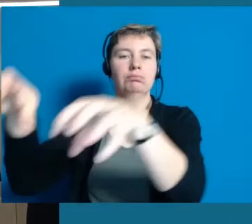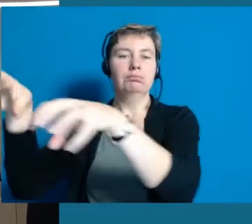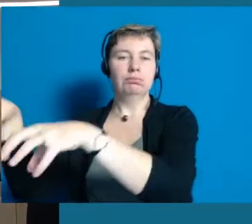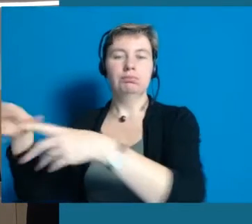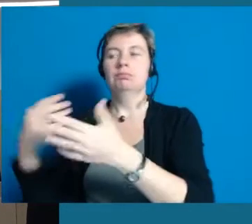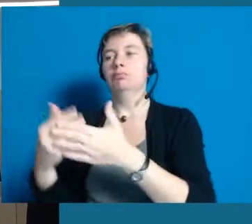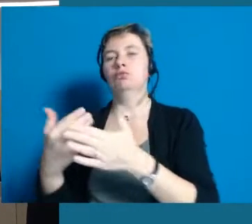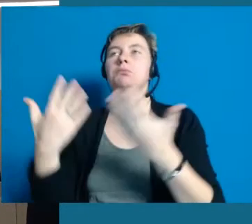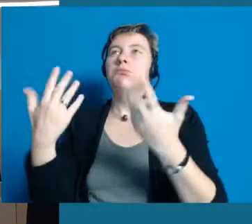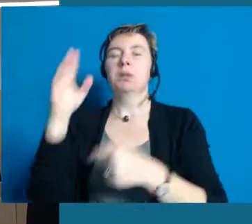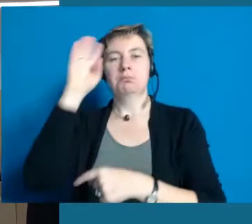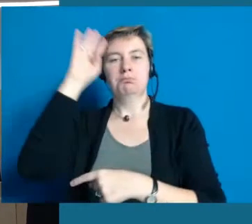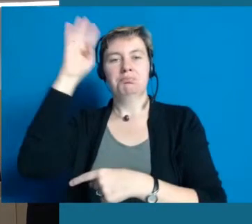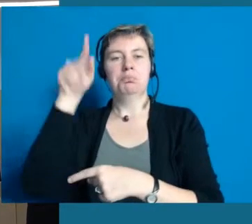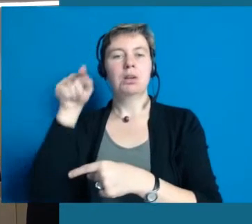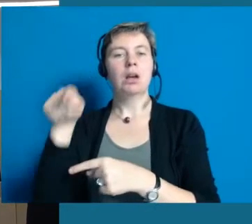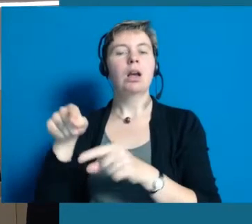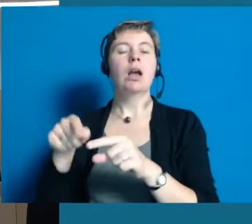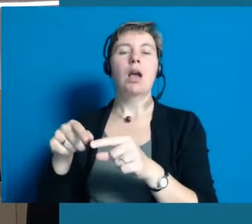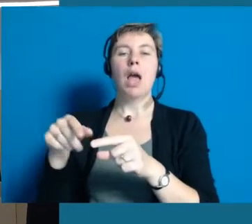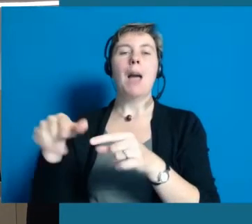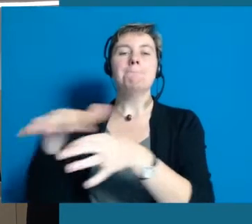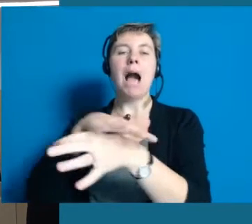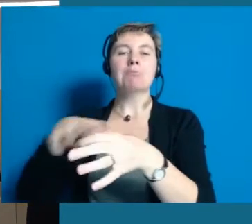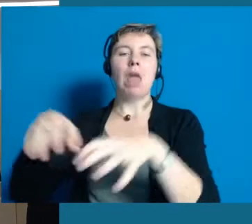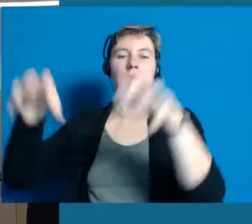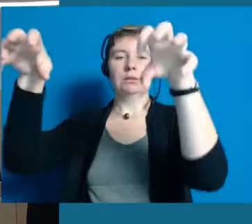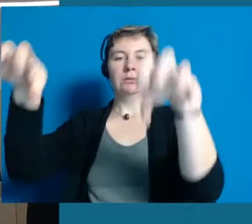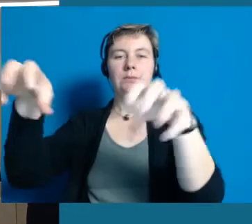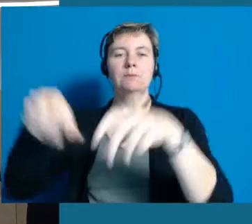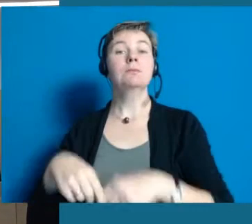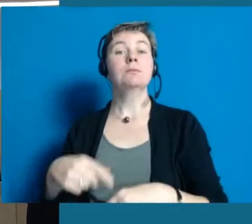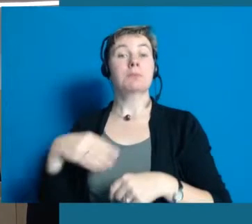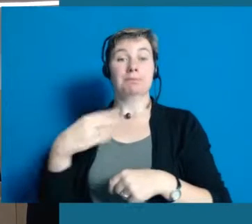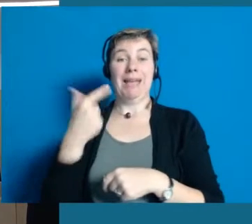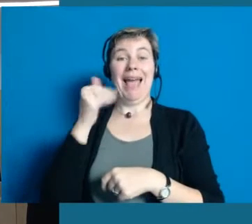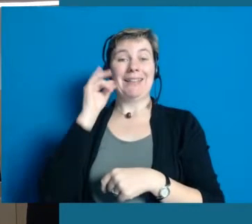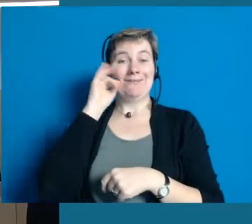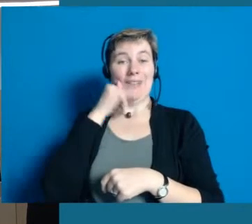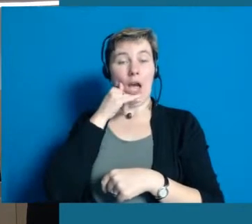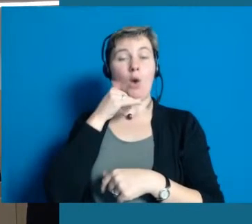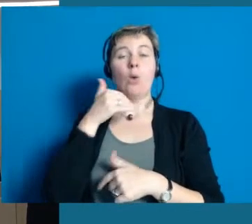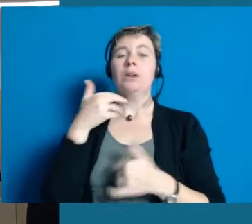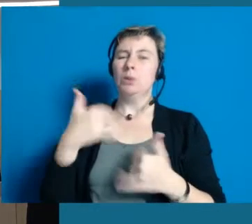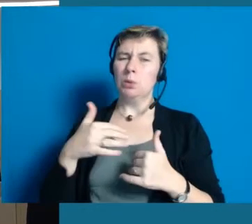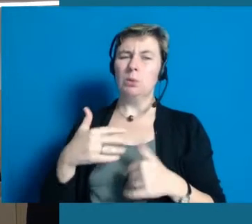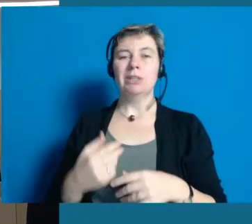Es ist auch geplant sie am Samstag mal auf den Marktplatz zu stellen. Dann ist eine junge Frau vom Antoniushaus mit dabei.